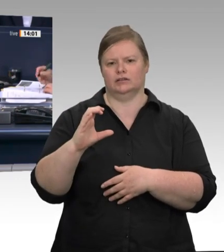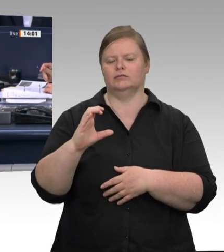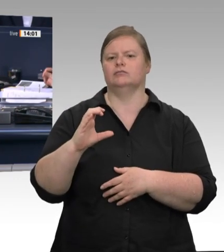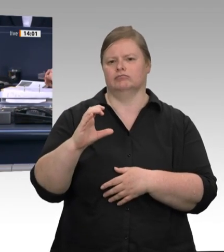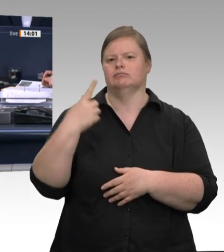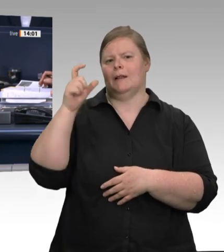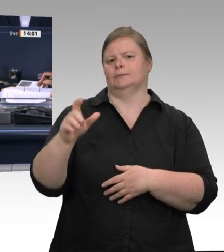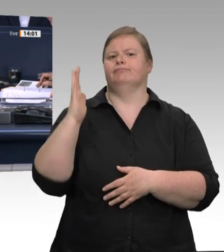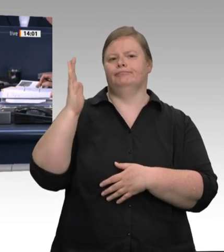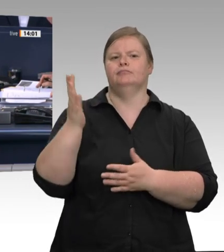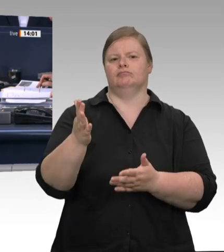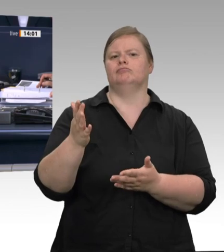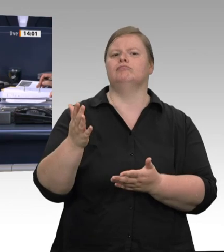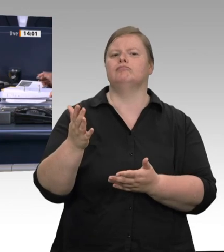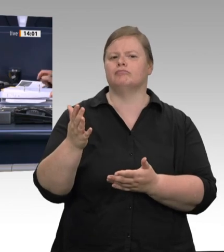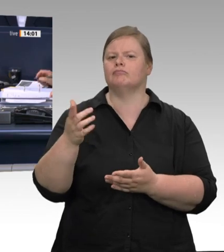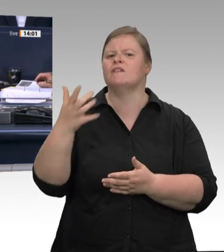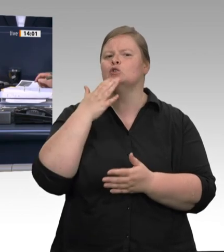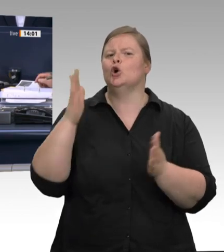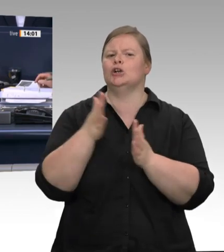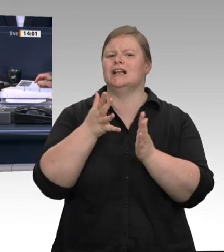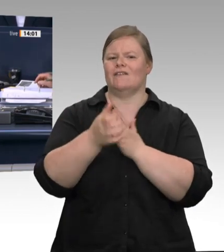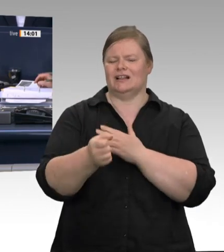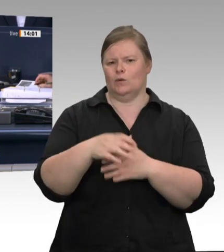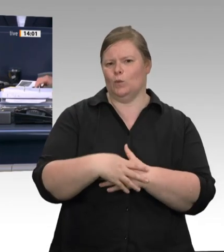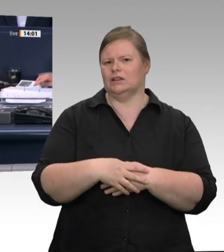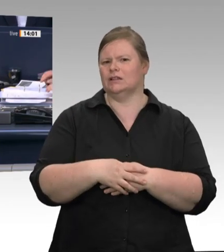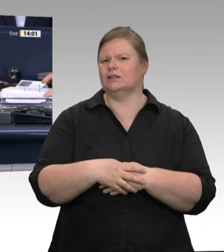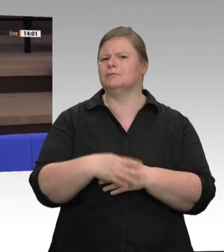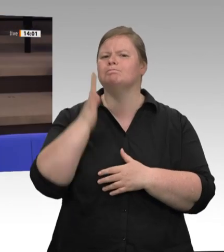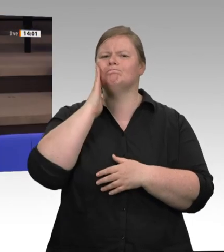Vielen Dank, Frau Präsidentin. – Herr Minister Laumann, Sie sprachen gerade von